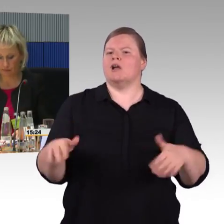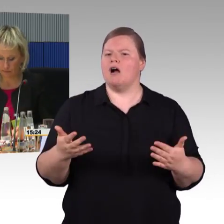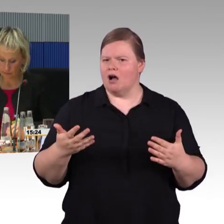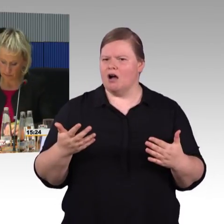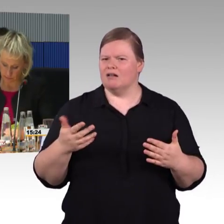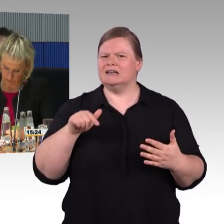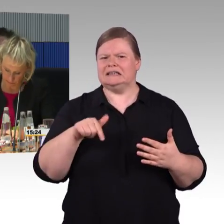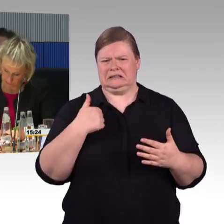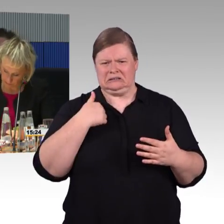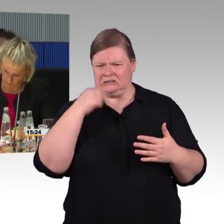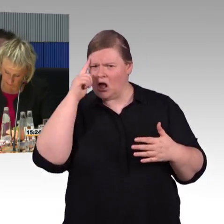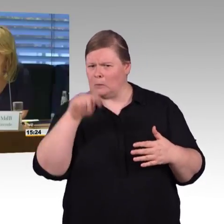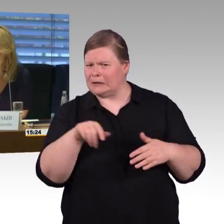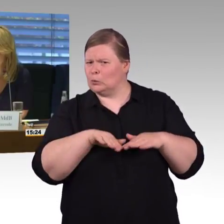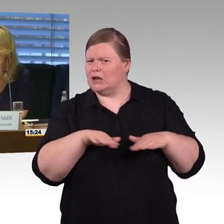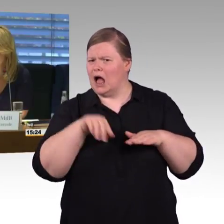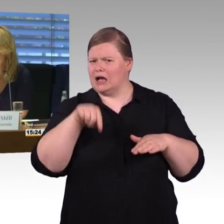(Rednerwechsel) Sind noch Fragen von der Deutschen Bahn offengeblieben